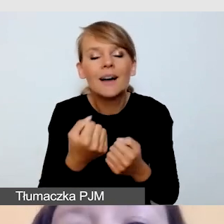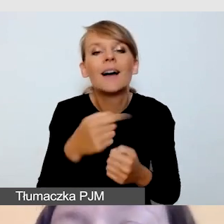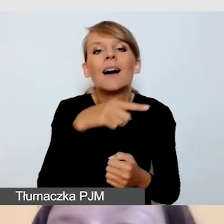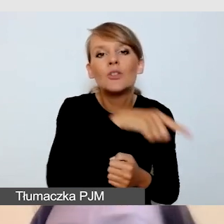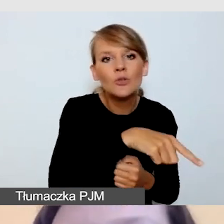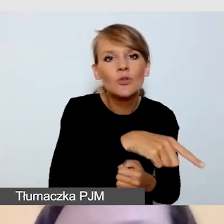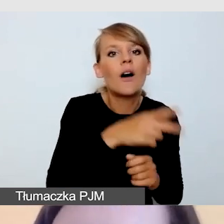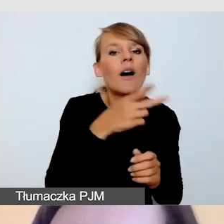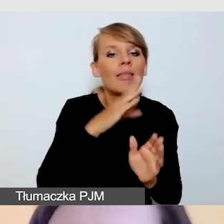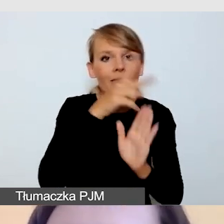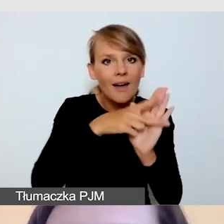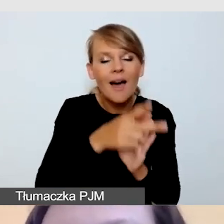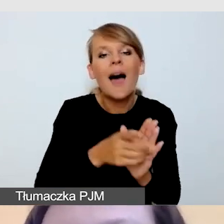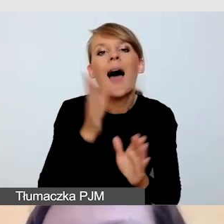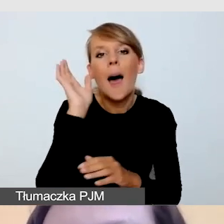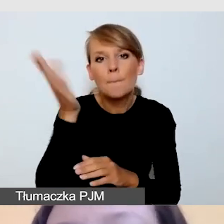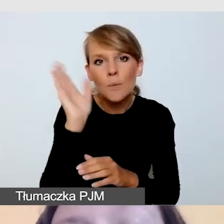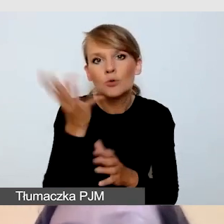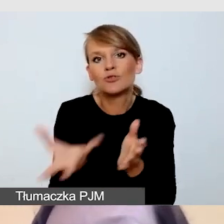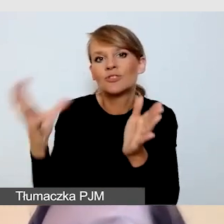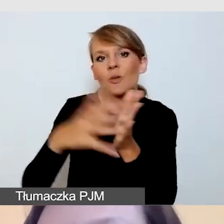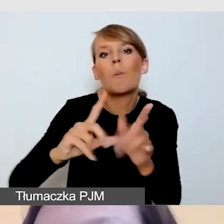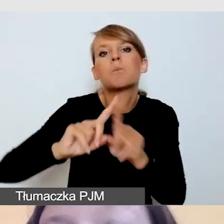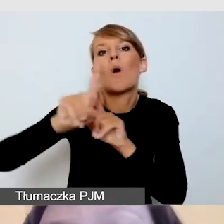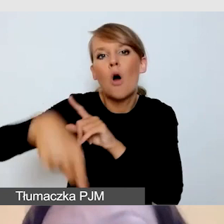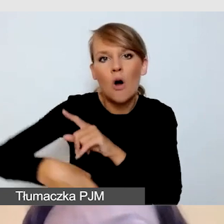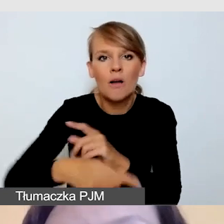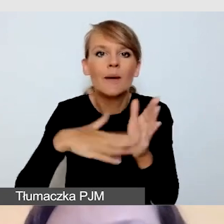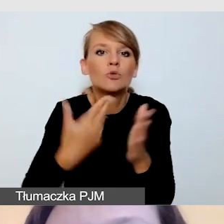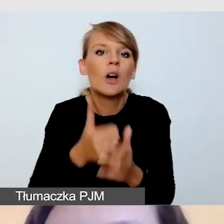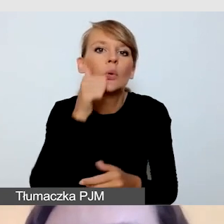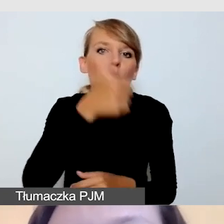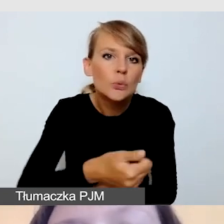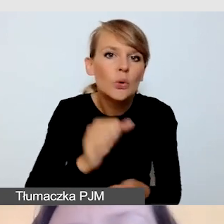i na przykład opublikować transmisję kolejnego dnia, kilka godzin później.